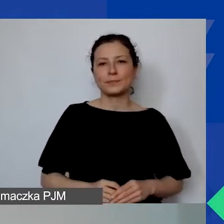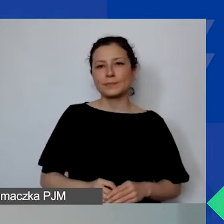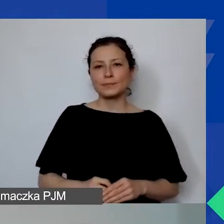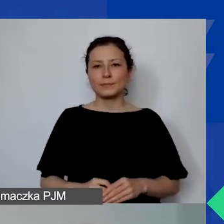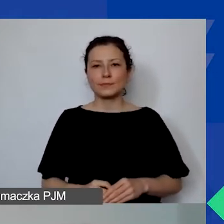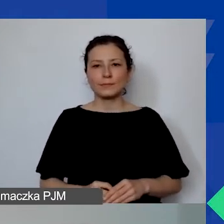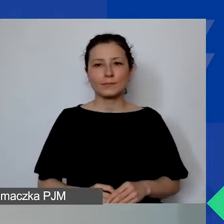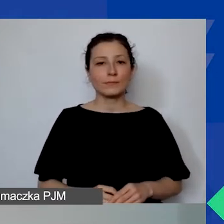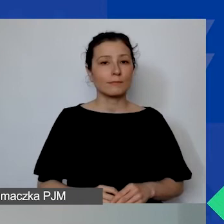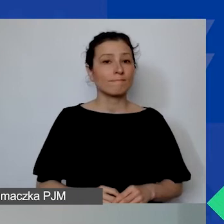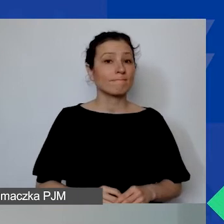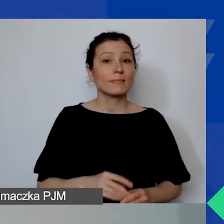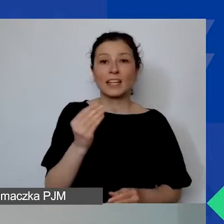Jeszcze jedno ogłoszenie.